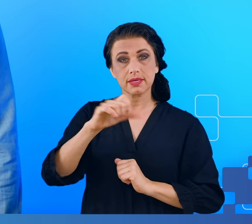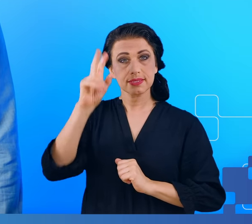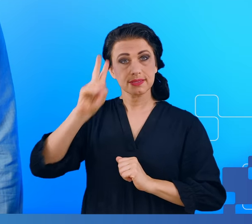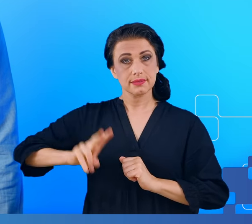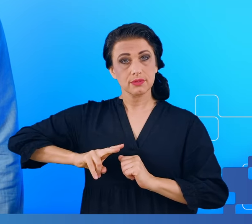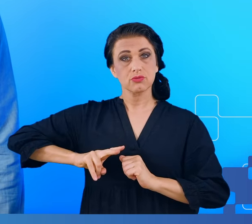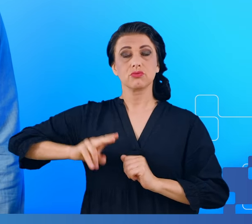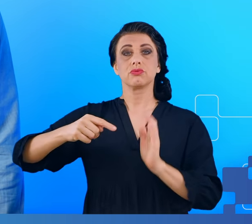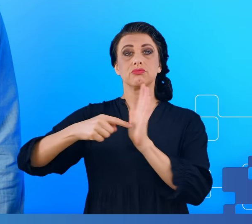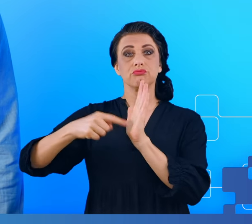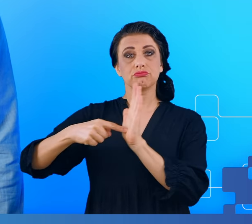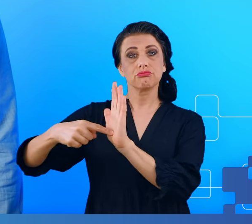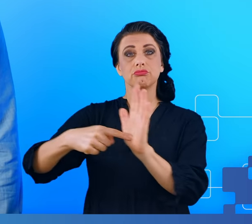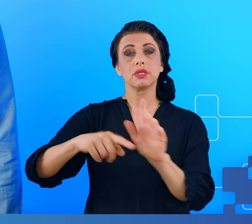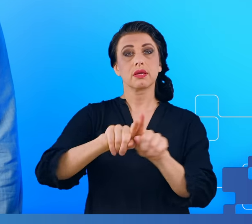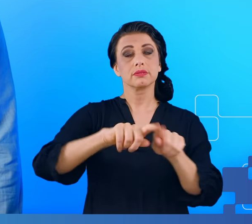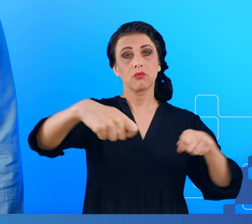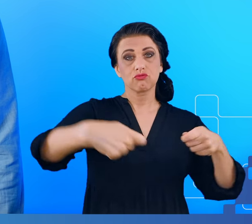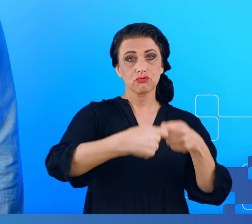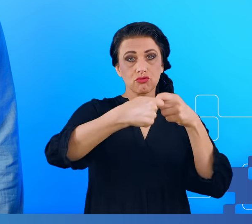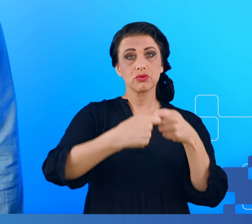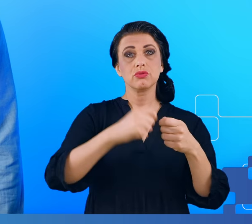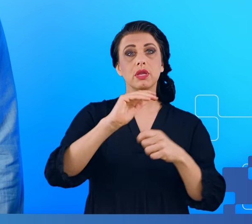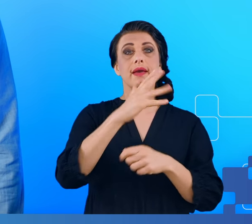z Uniwersytetem Ben Guriona w Beer Szewie w Izraelu i były